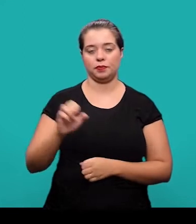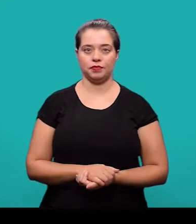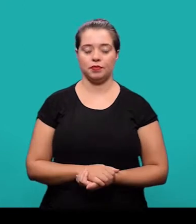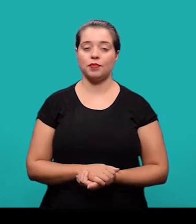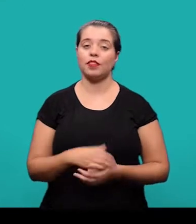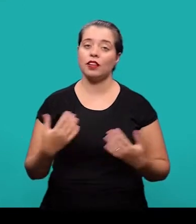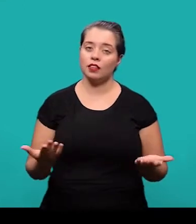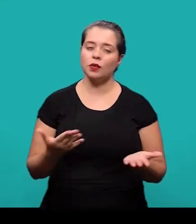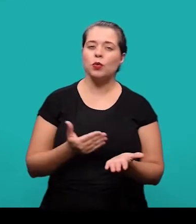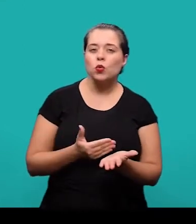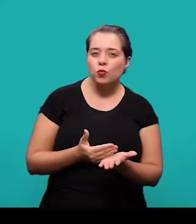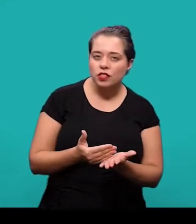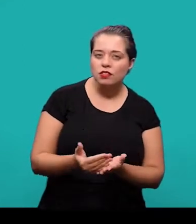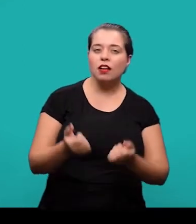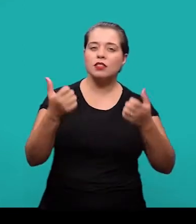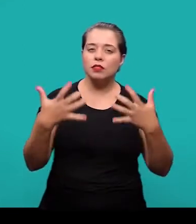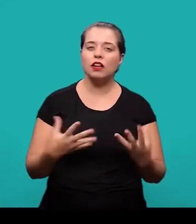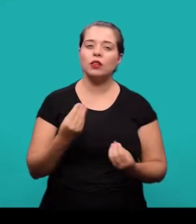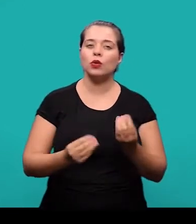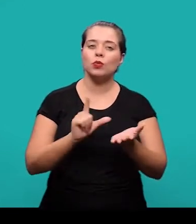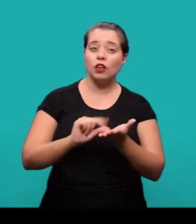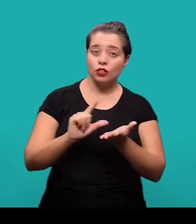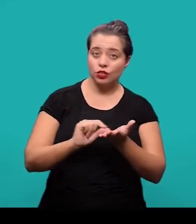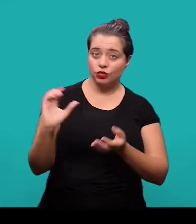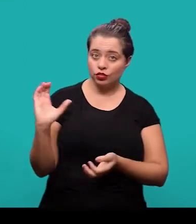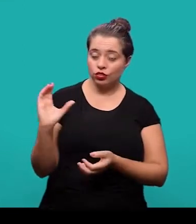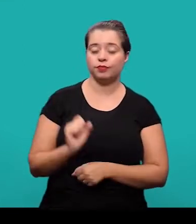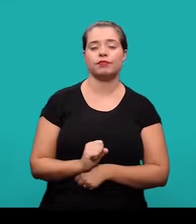Pra começar, falando sobre o artigo científico é importante verificar